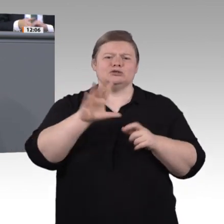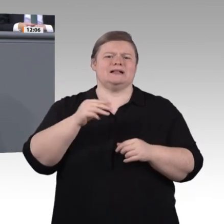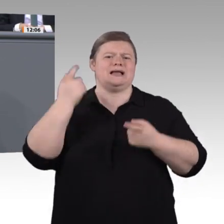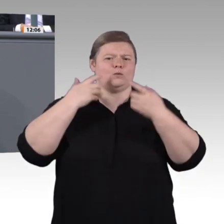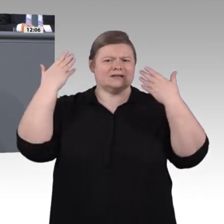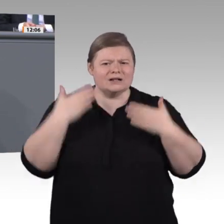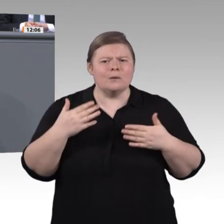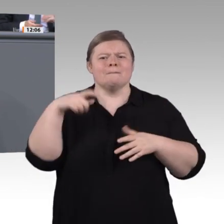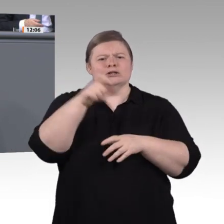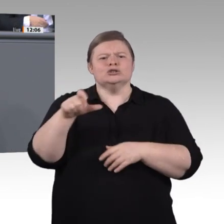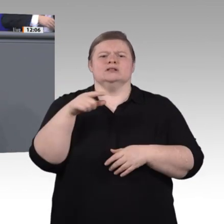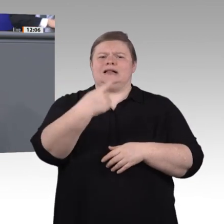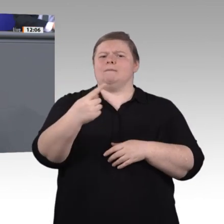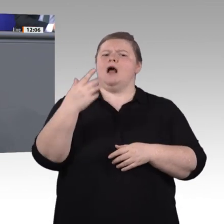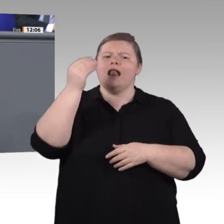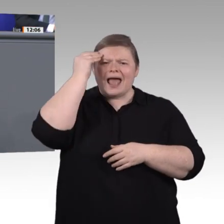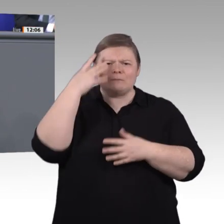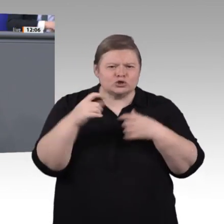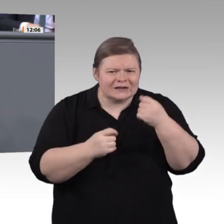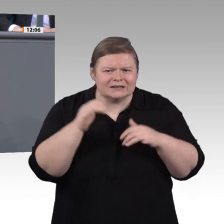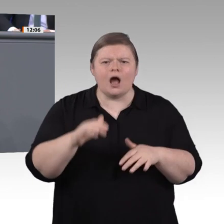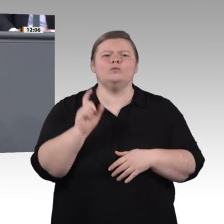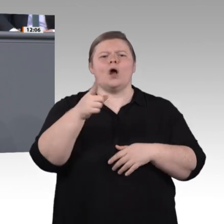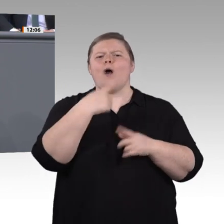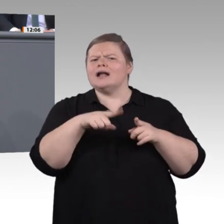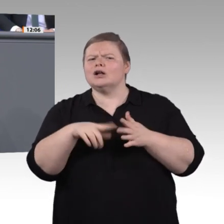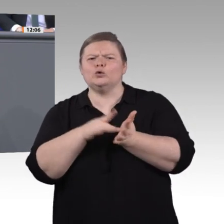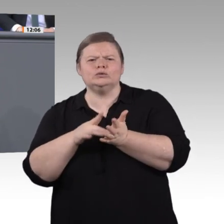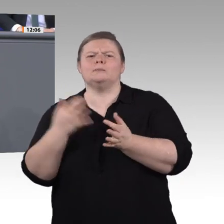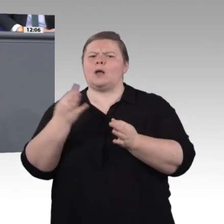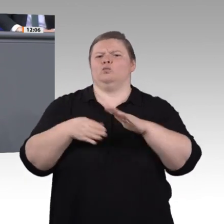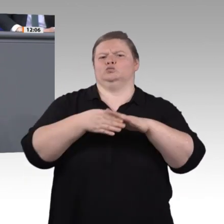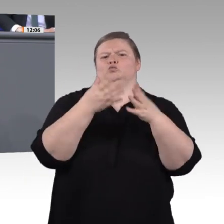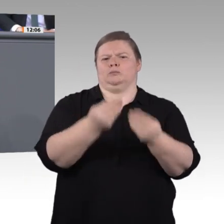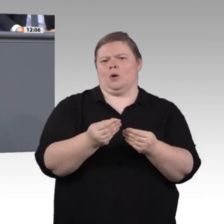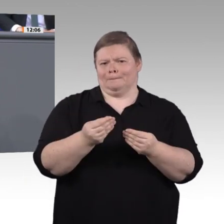Wir wollen und müssen die Gelegenheit beim Schopf packen und wirklich substanzielle